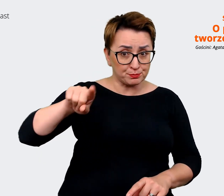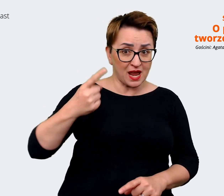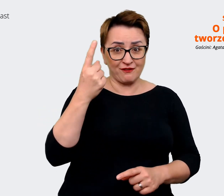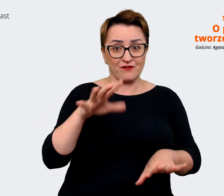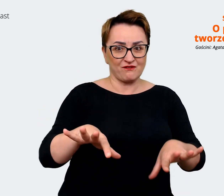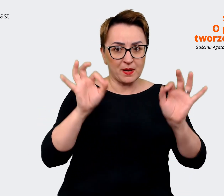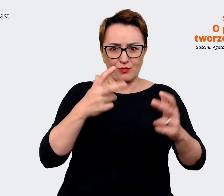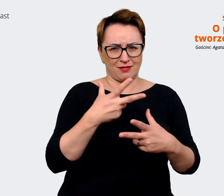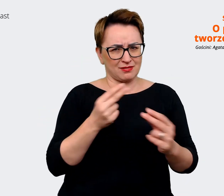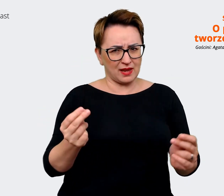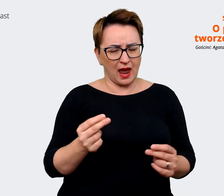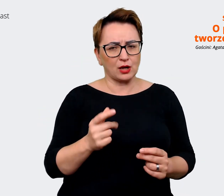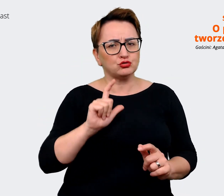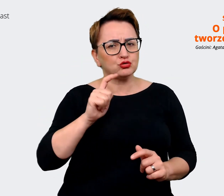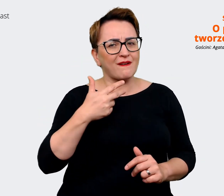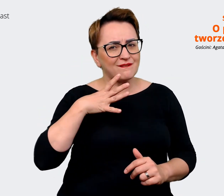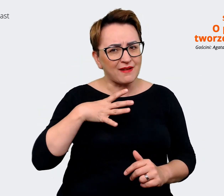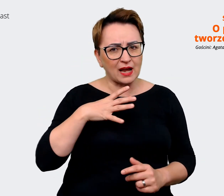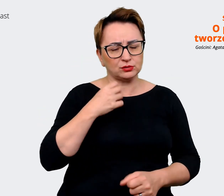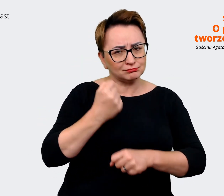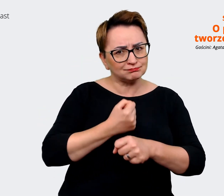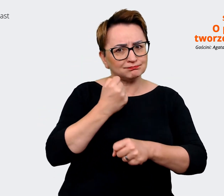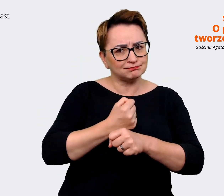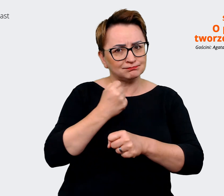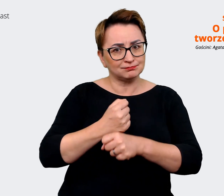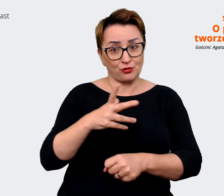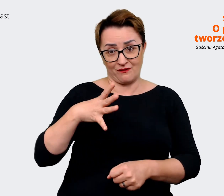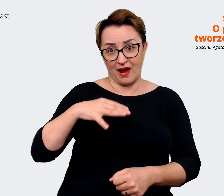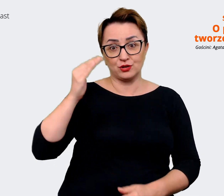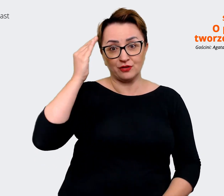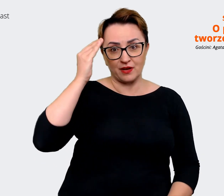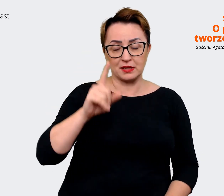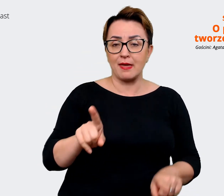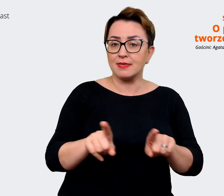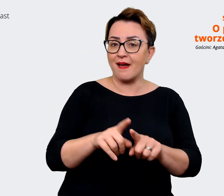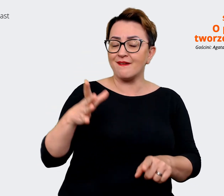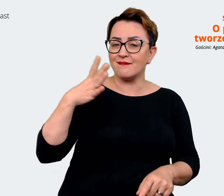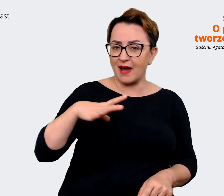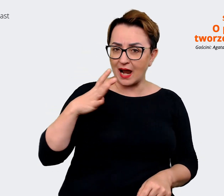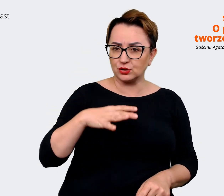bo warto to wiedzieć. No i fajne jest zadać pytanie jak chcielibyśmy, żeby mówiono o nas